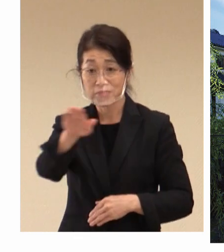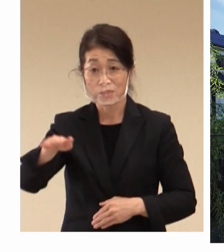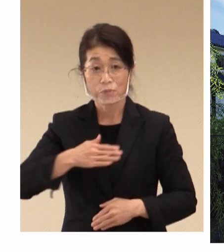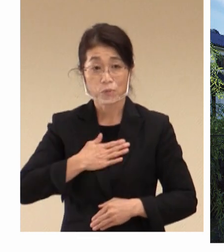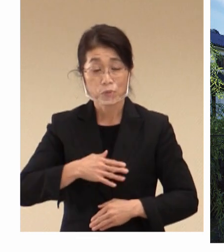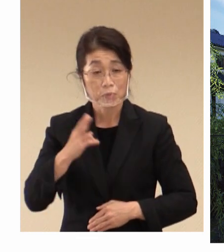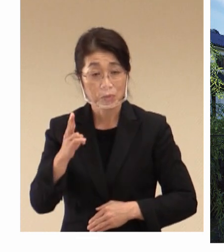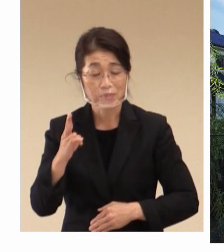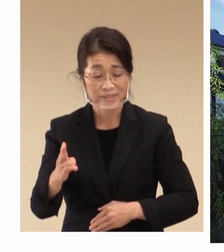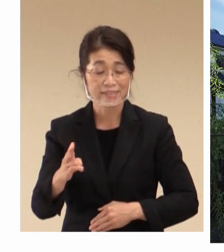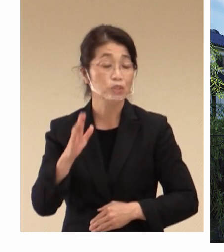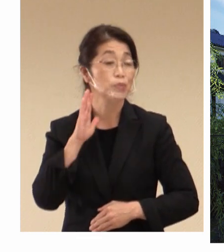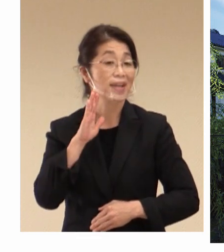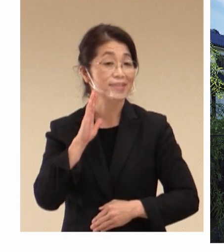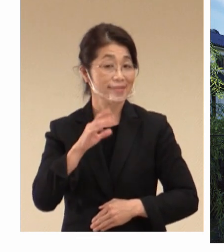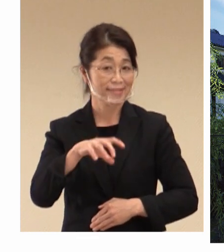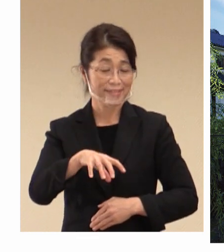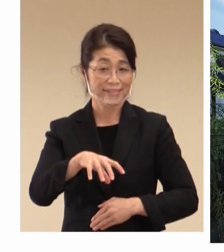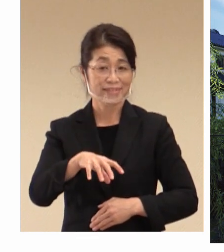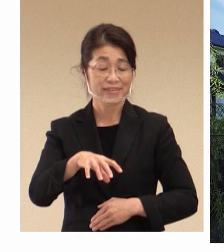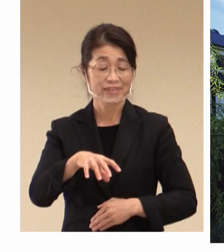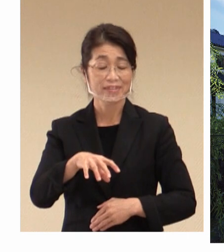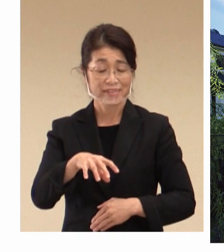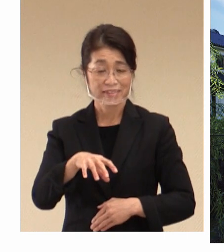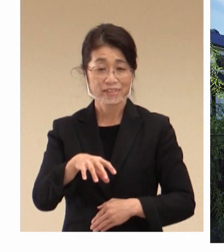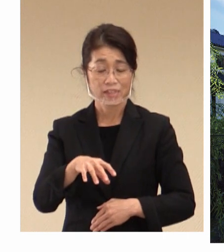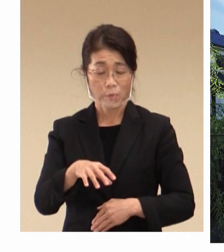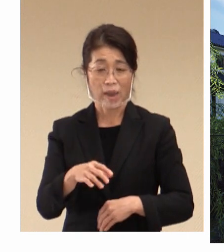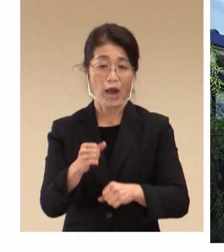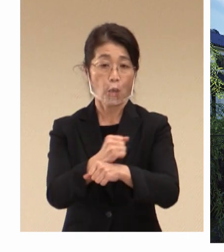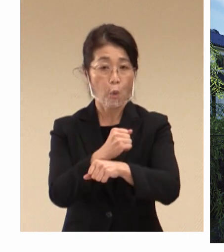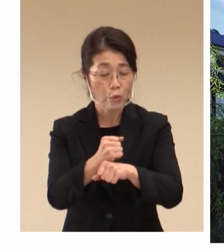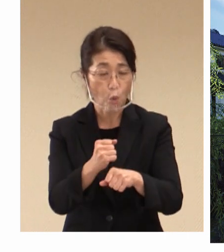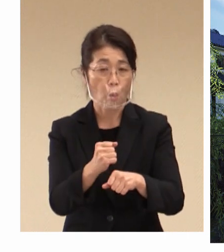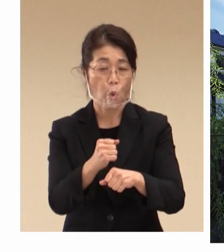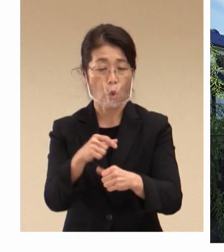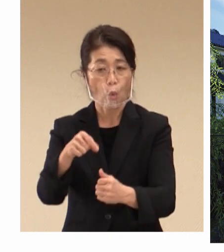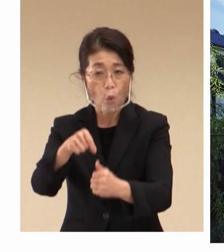倉敷では今申し上げました 労働そして雇用、それが社会の発展に